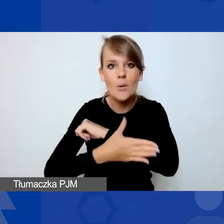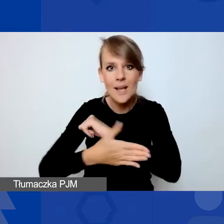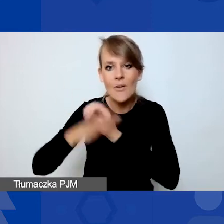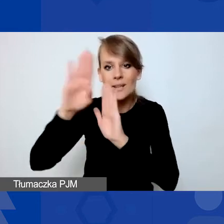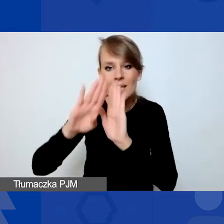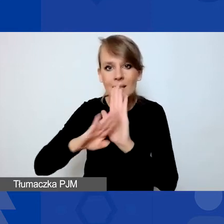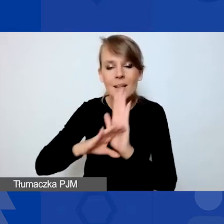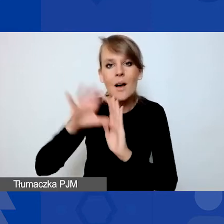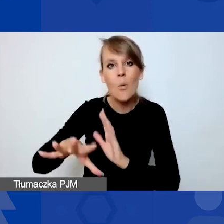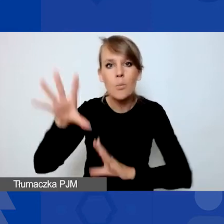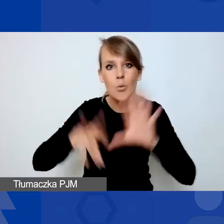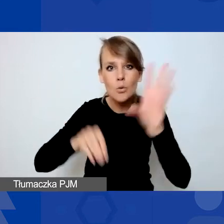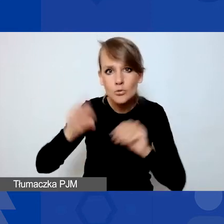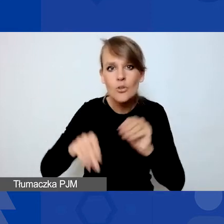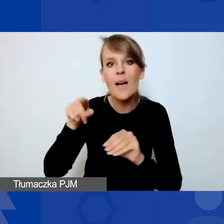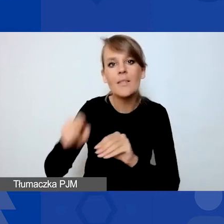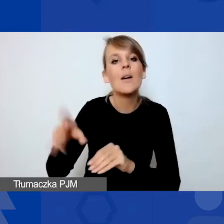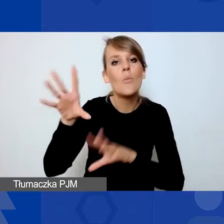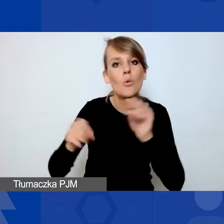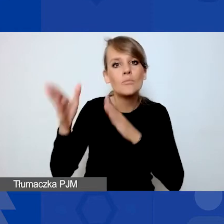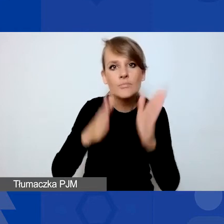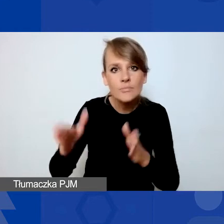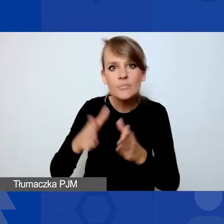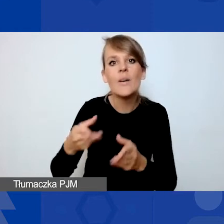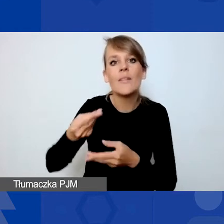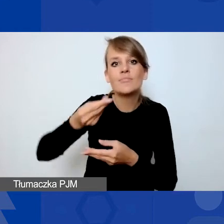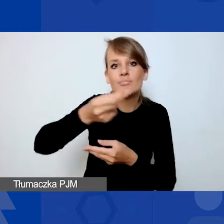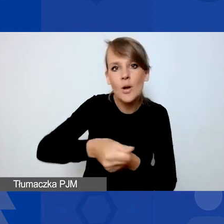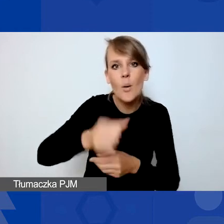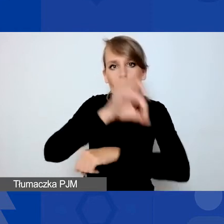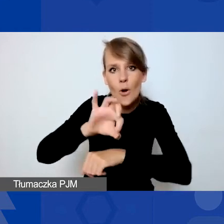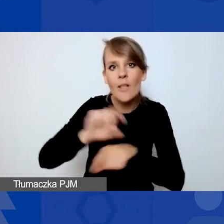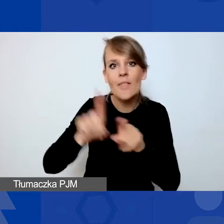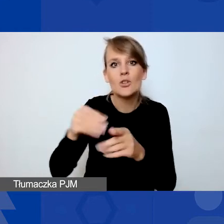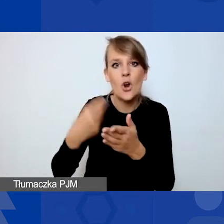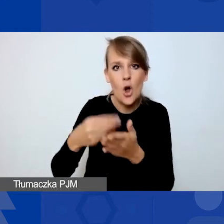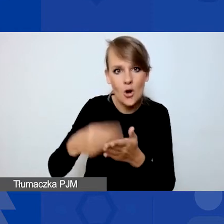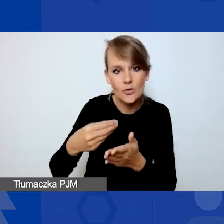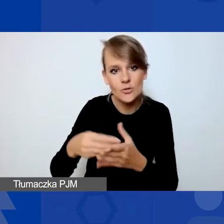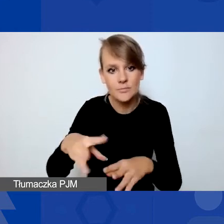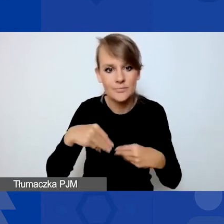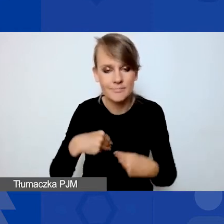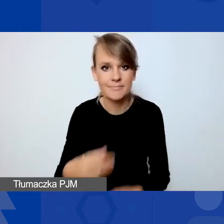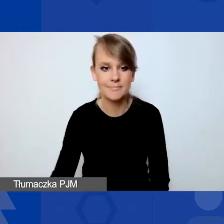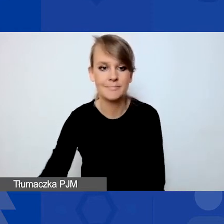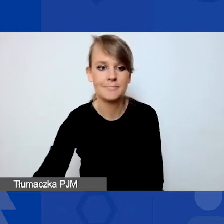dotyczących budżetu, jego przygotowania, finansowania projektów i kosztów kwalifikowanych. Proszę, Doroto.